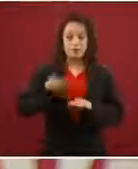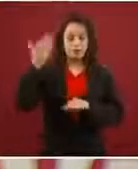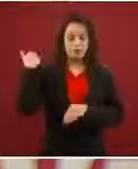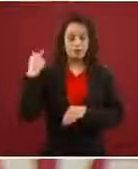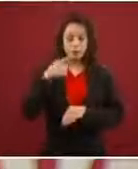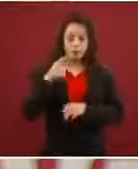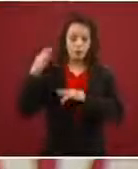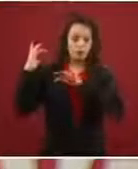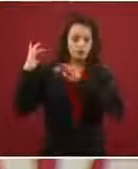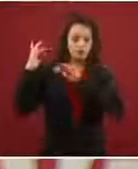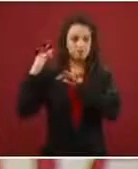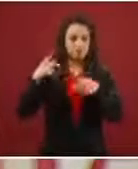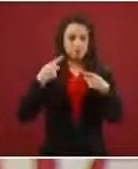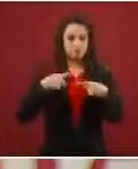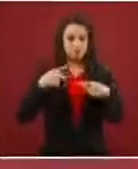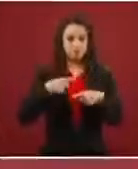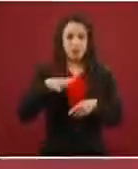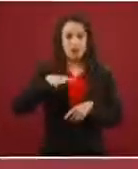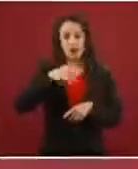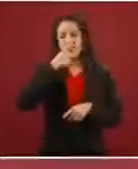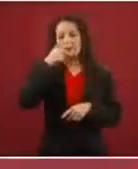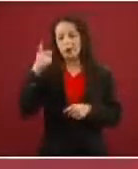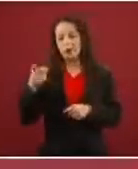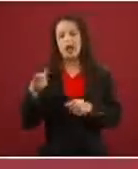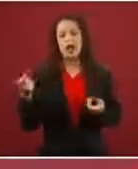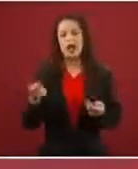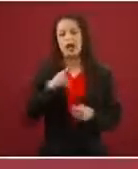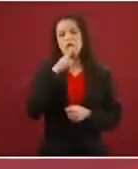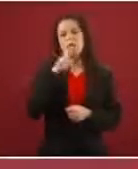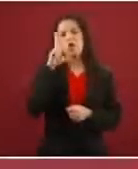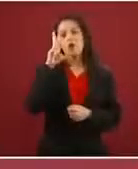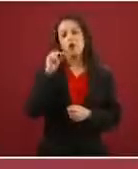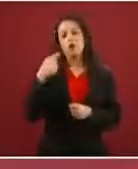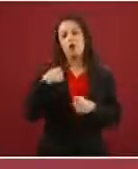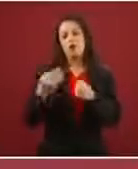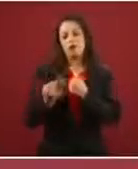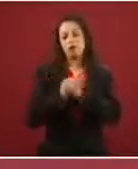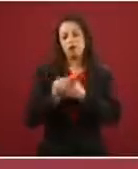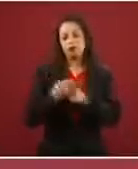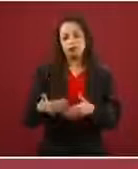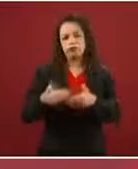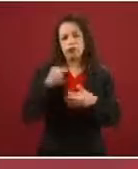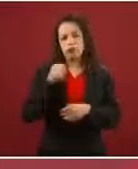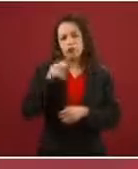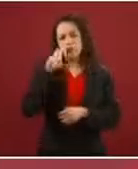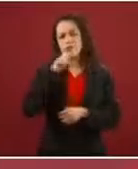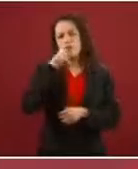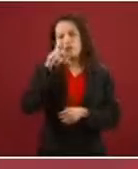‘Ah no, entonces, ya no queremos refugio, queremos pasar sin ni siquiera identificarnos’